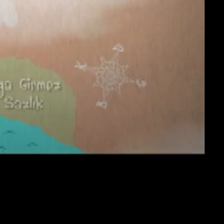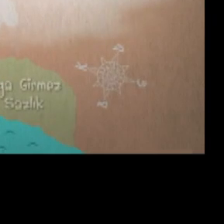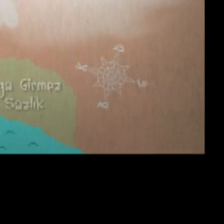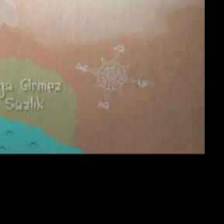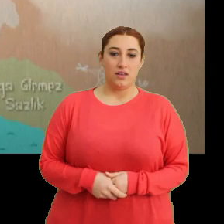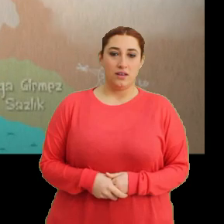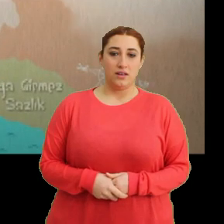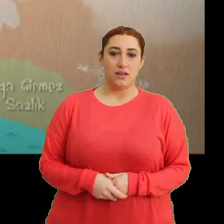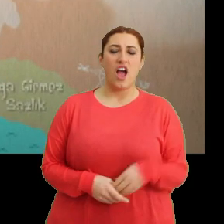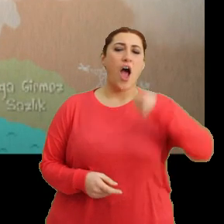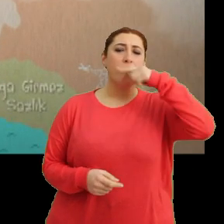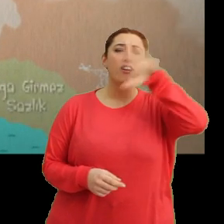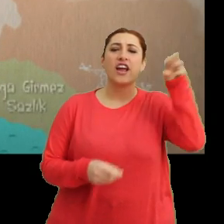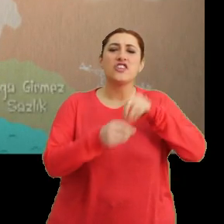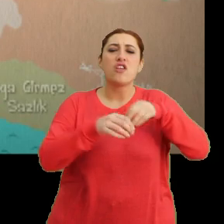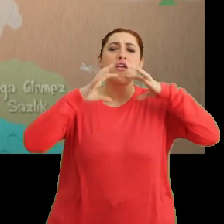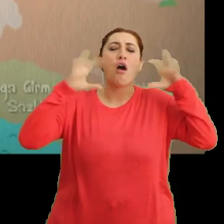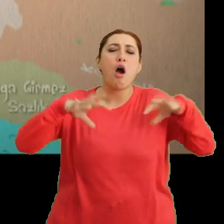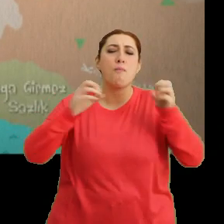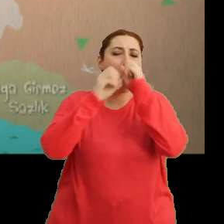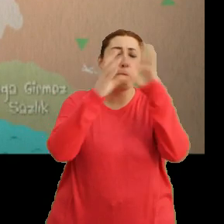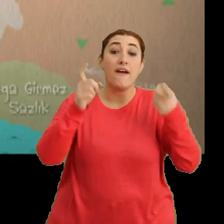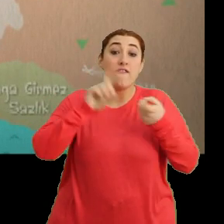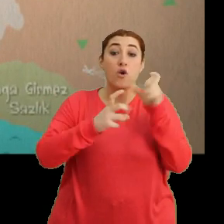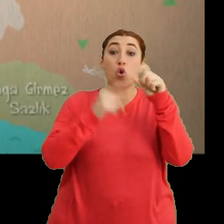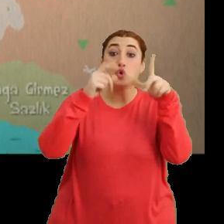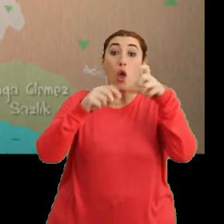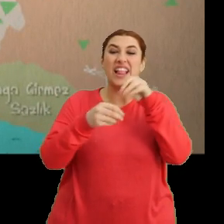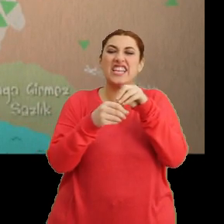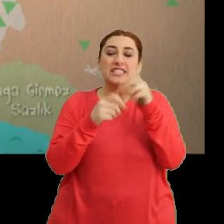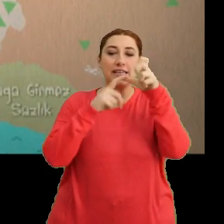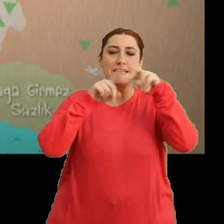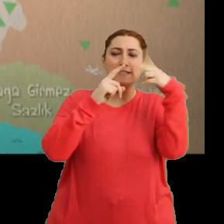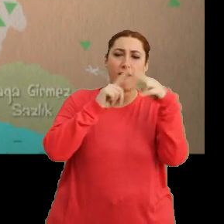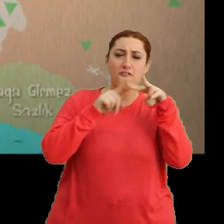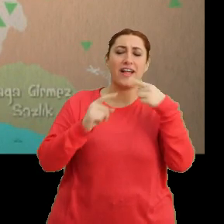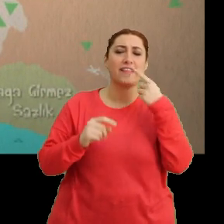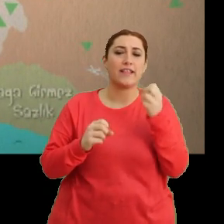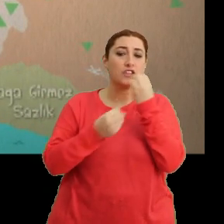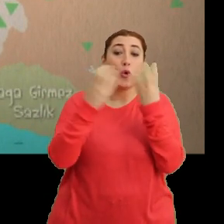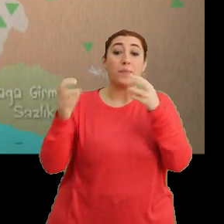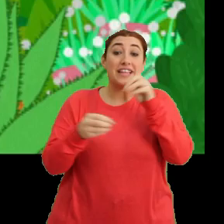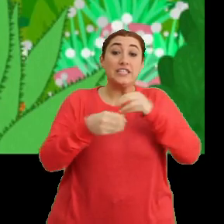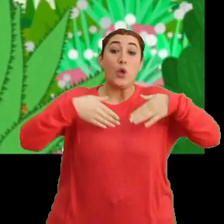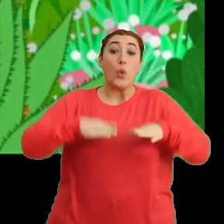(Çocuk dış ses) Afrika kıtasında, yağmur ormanları ve çöller arasında... ...savan denilen çayırlarda doğdu Ciciki.